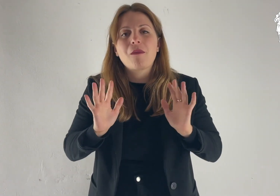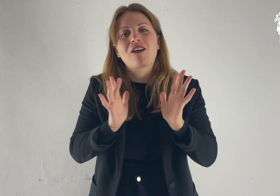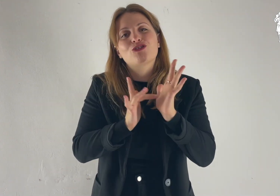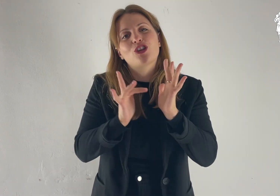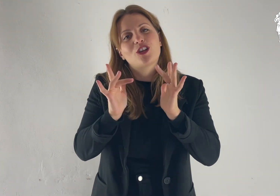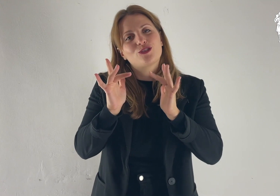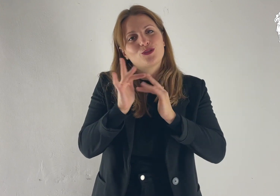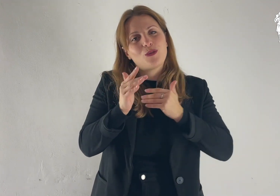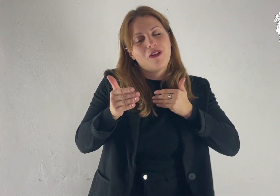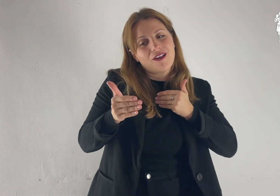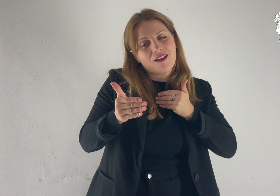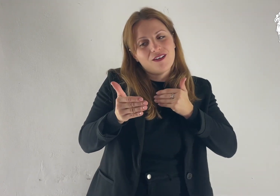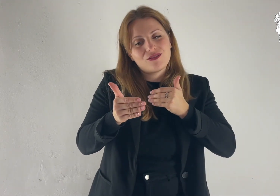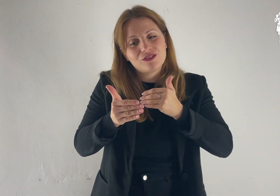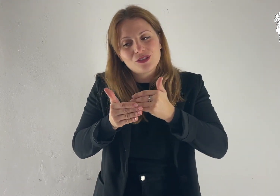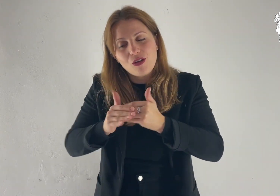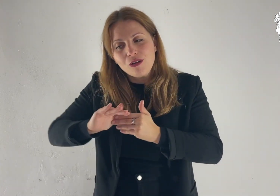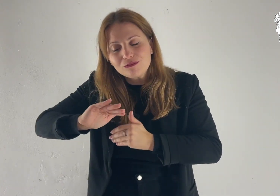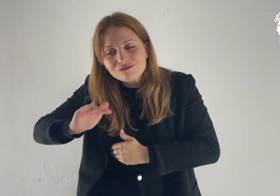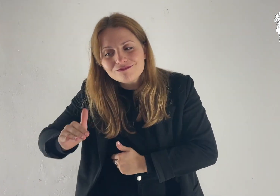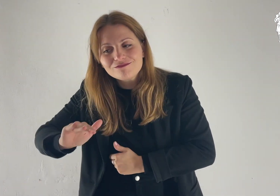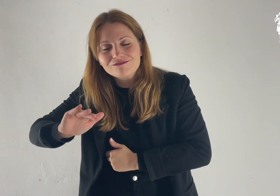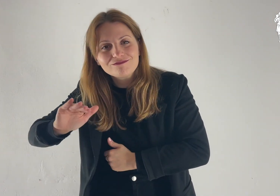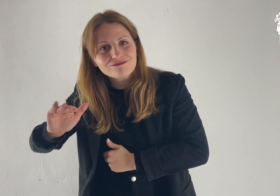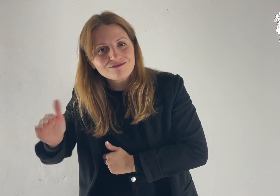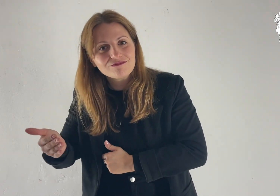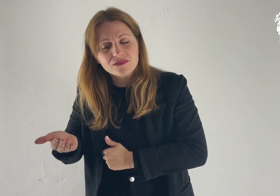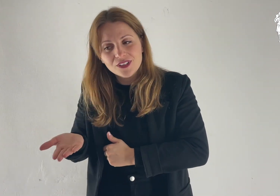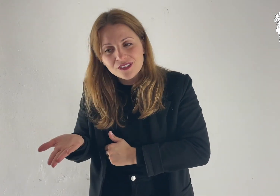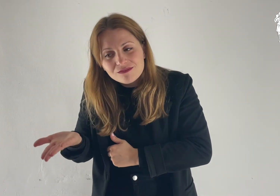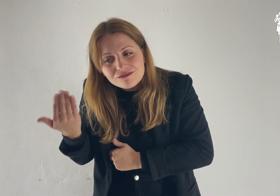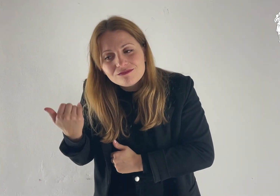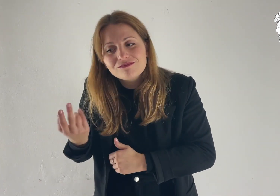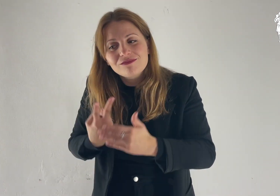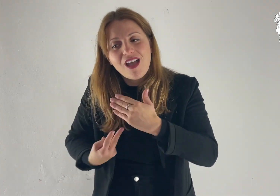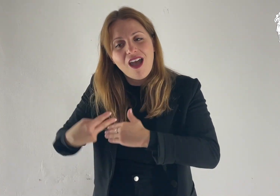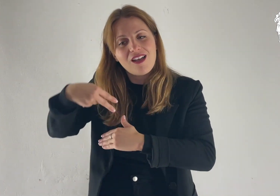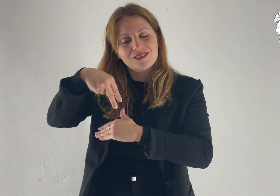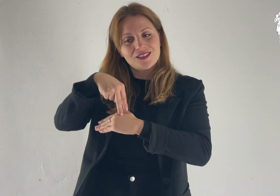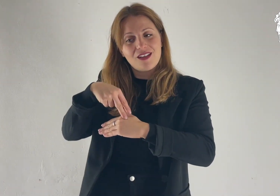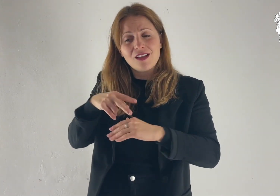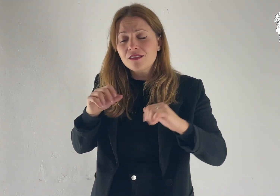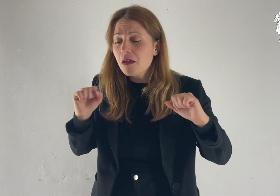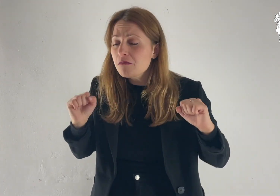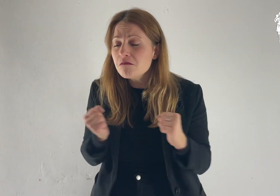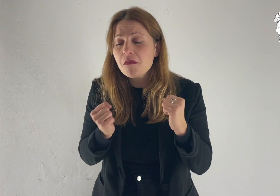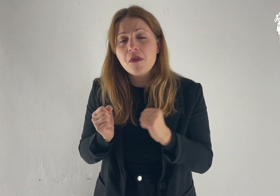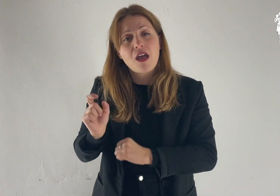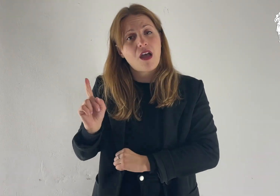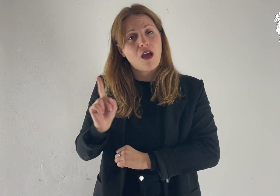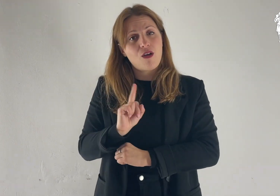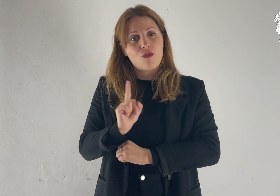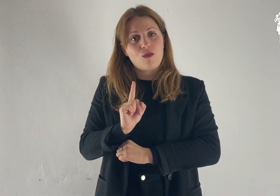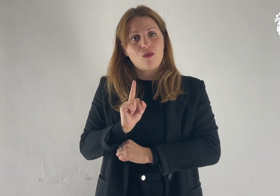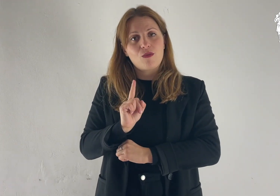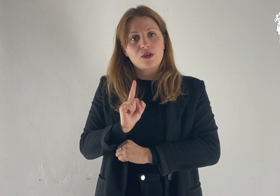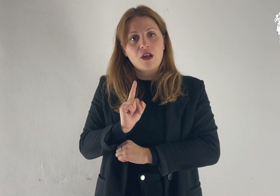Ma Gesù si avvicinò, li toccò e disse: «Alzatevi e non temete».